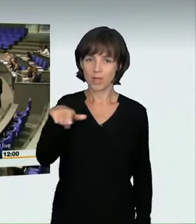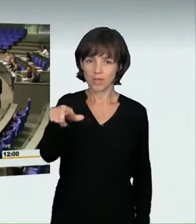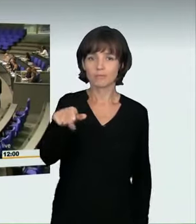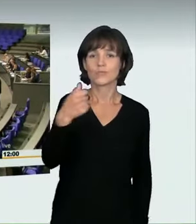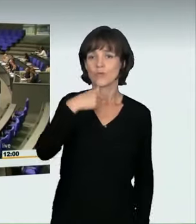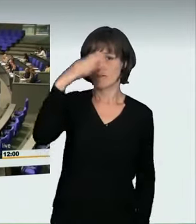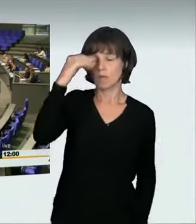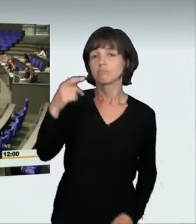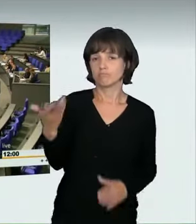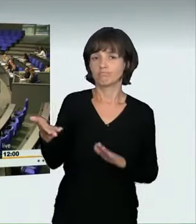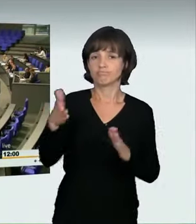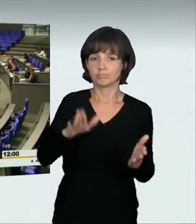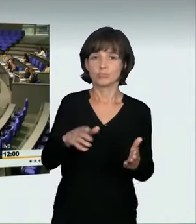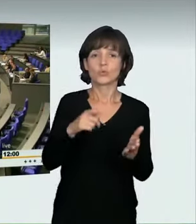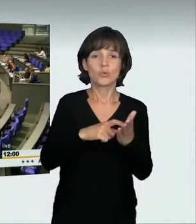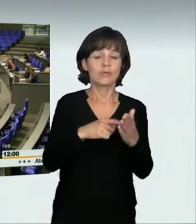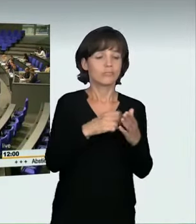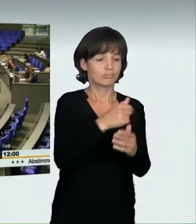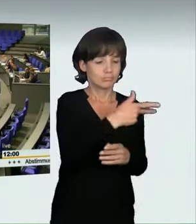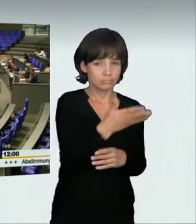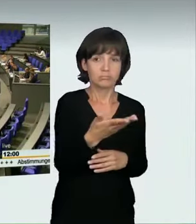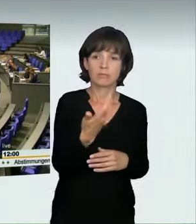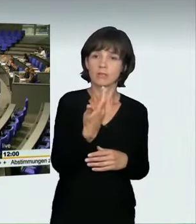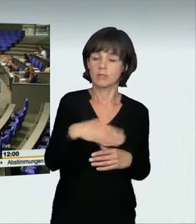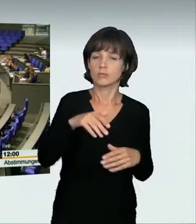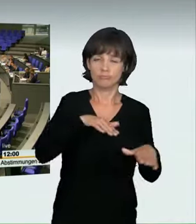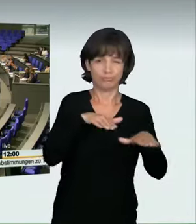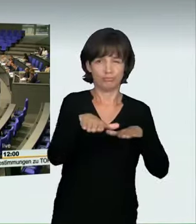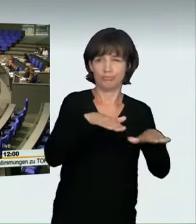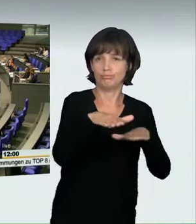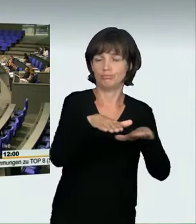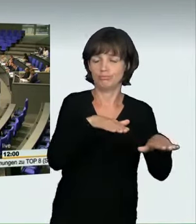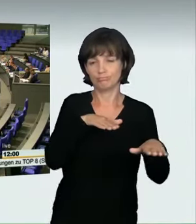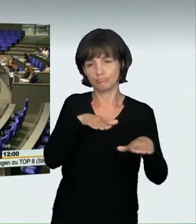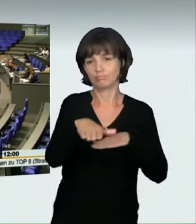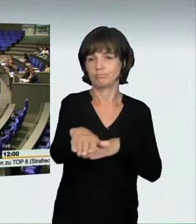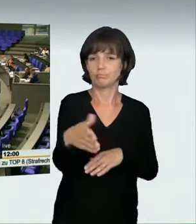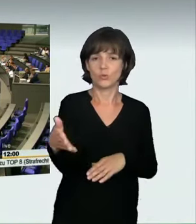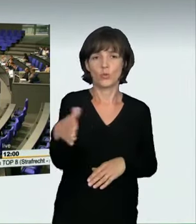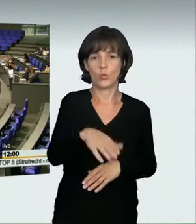Ein weiterer bekannter Fall, der Minister hat darauf hingewiesen, ist der Raser, der hier in Berlin auf dem Kurfürstendamm